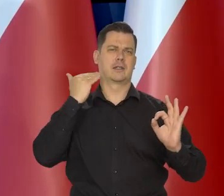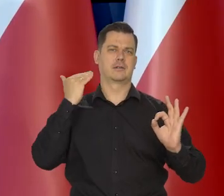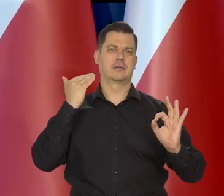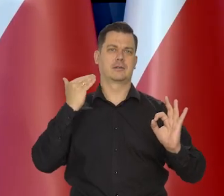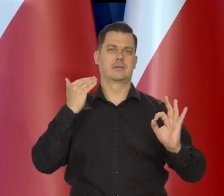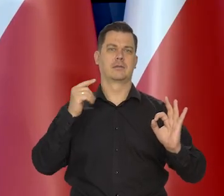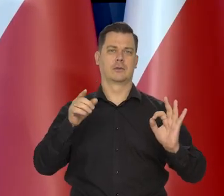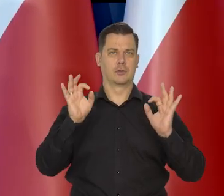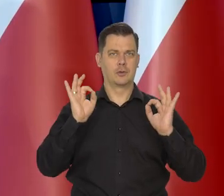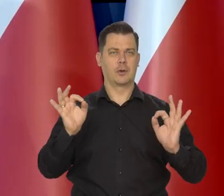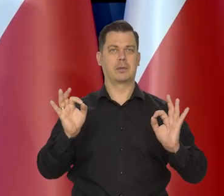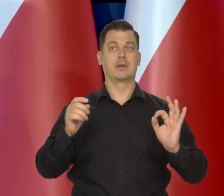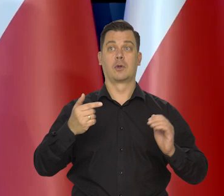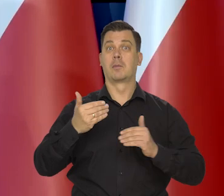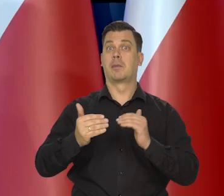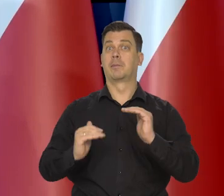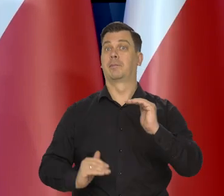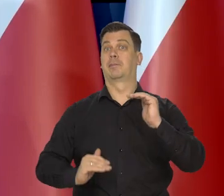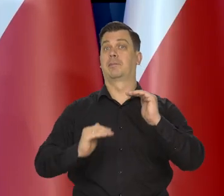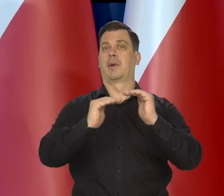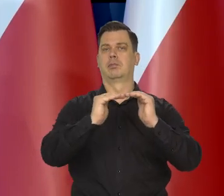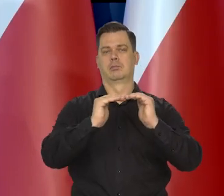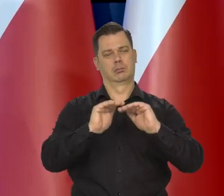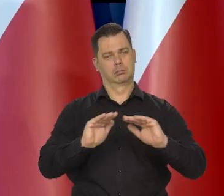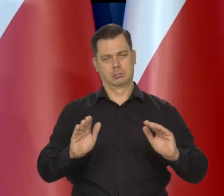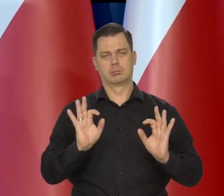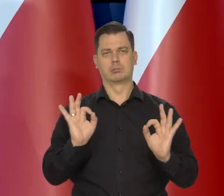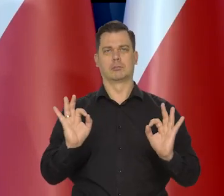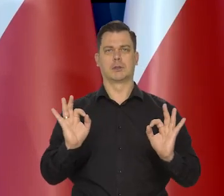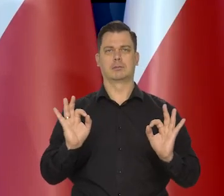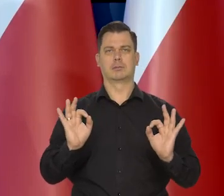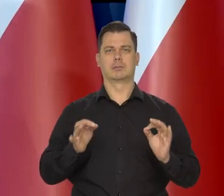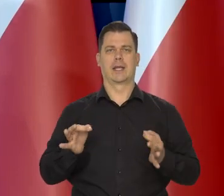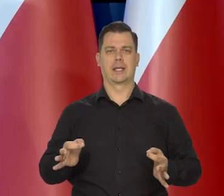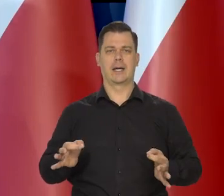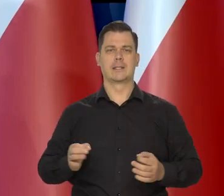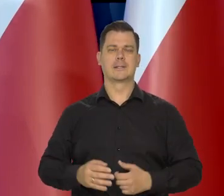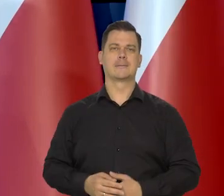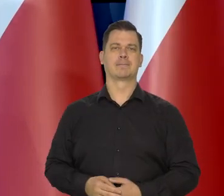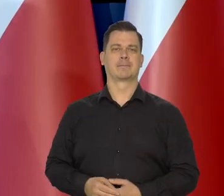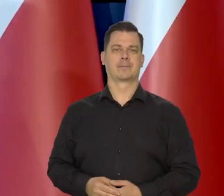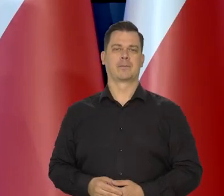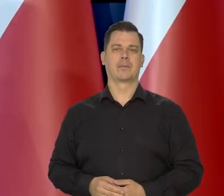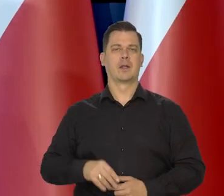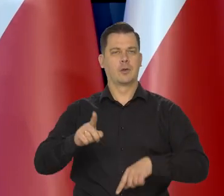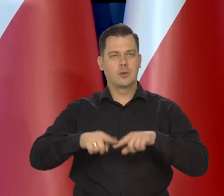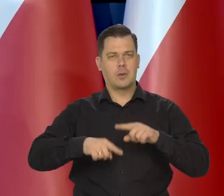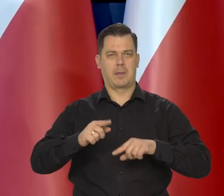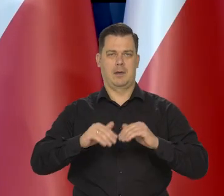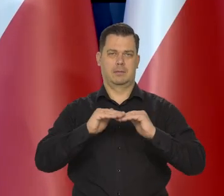za należyty w tym procesie dochodzenia do normalnego poziomu wzrostu cen.